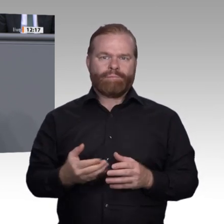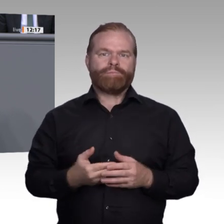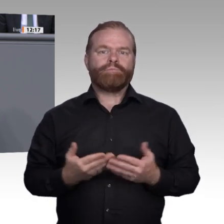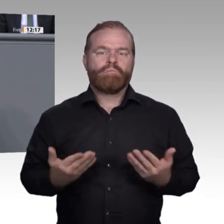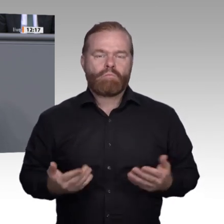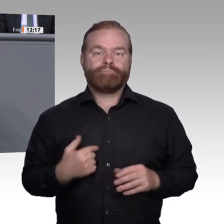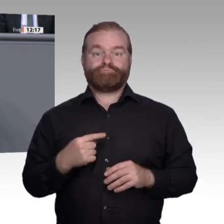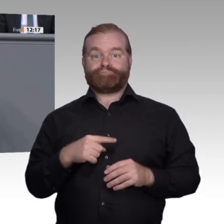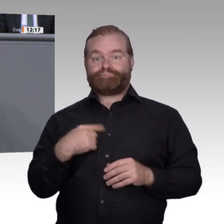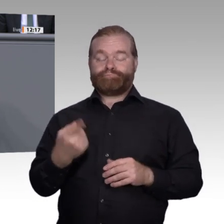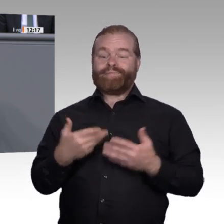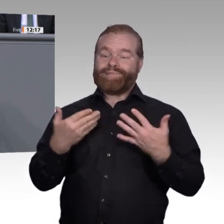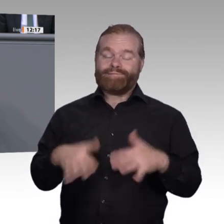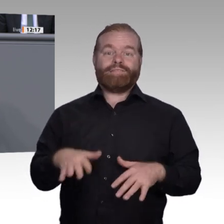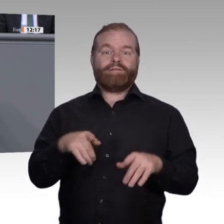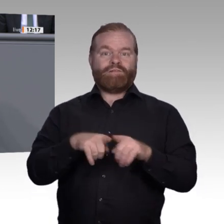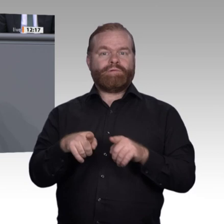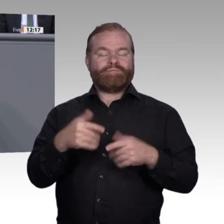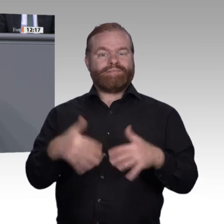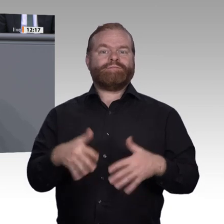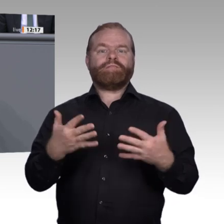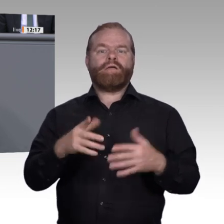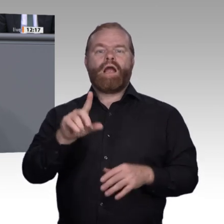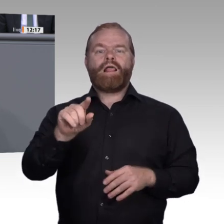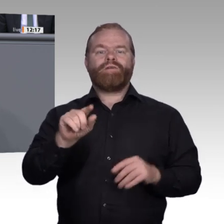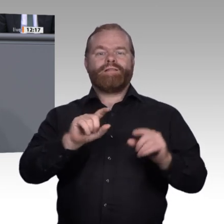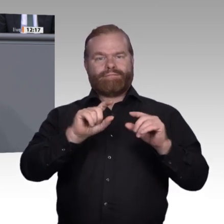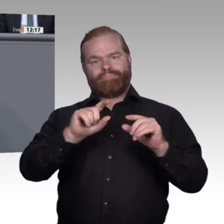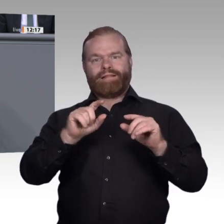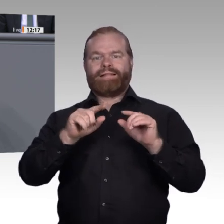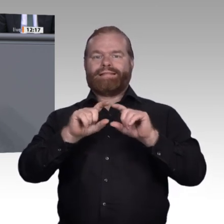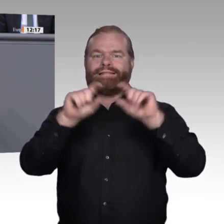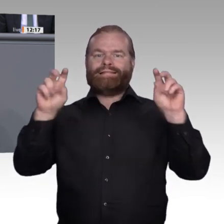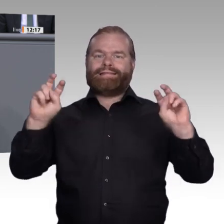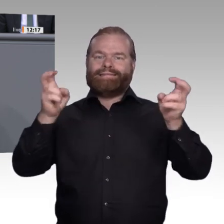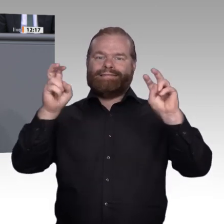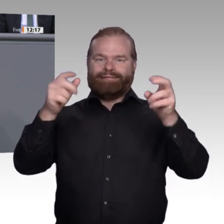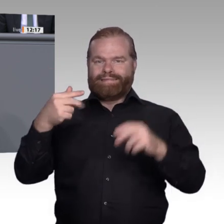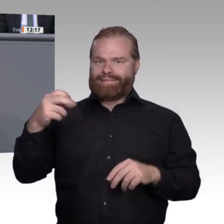muss und dass wir gerade für die Millionen Anund Ungelernten die verteufelte modularisierte